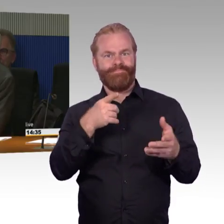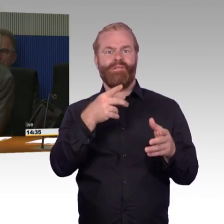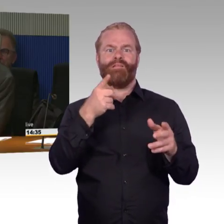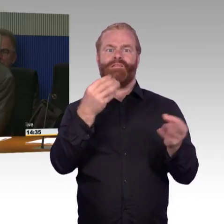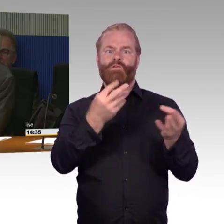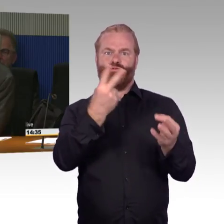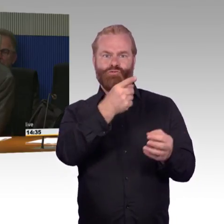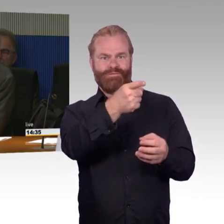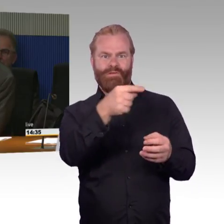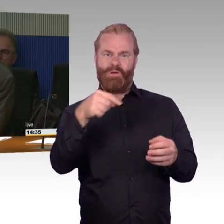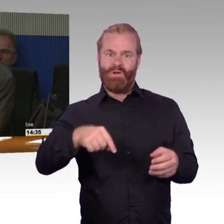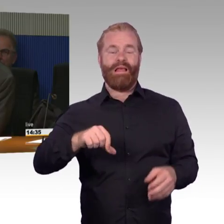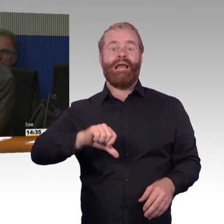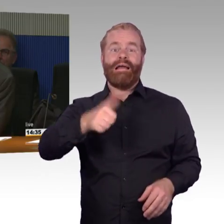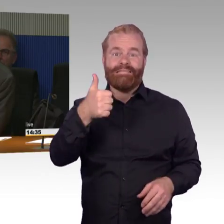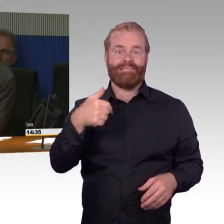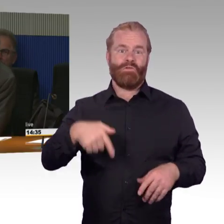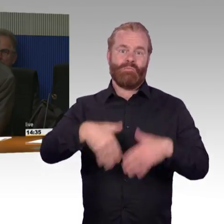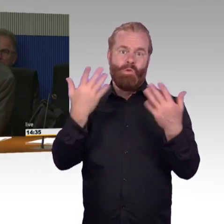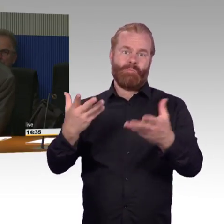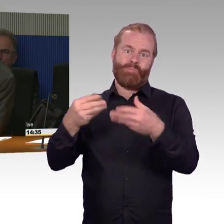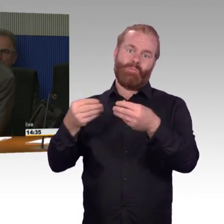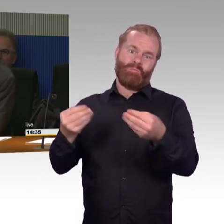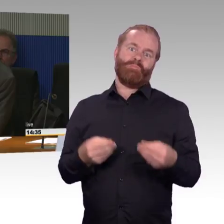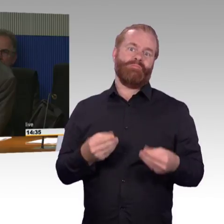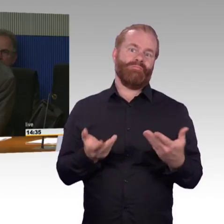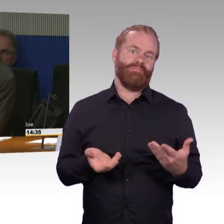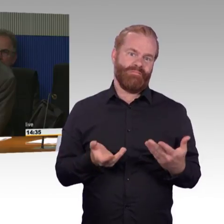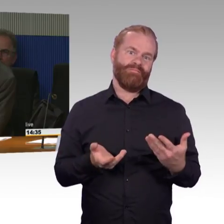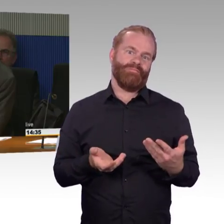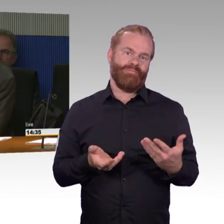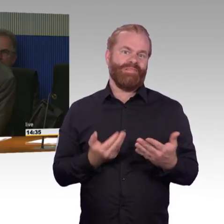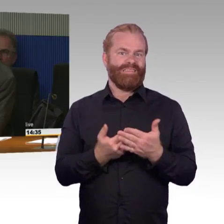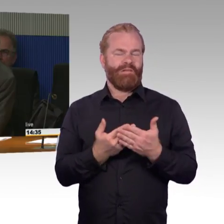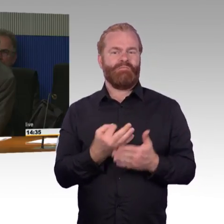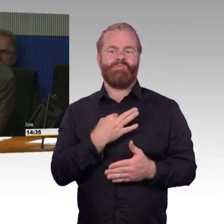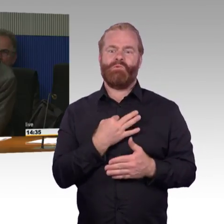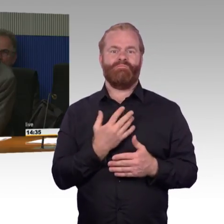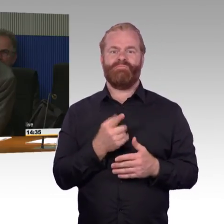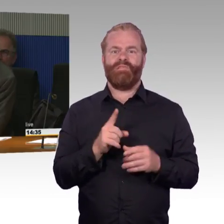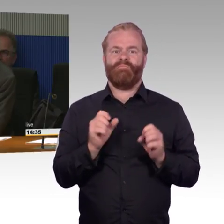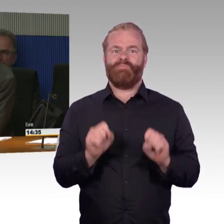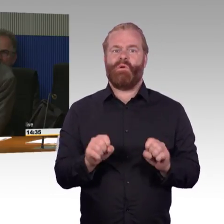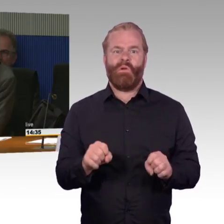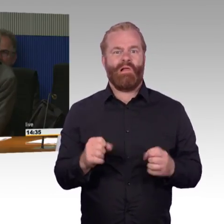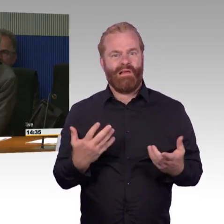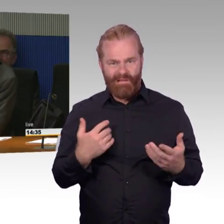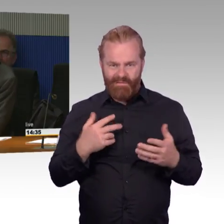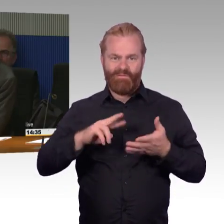denn immer mehr Menschen sind auf barrierefreie Mobilität angewiesen. In der älter werdenden Gesellschaft,